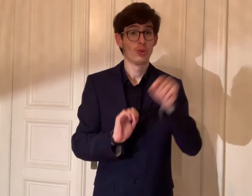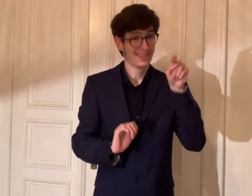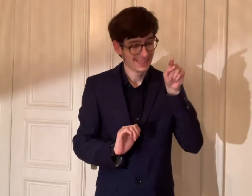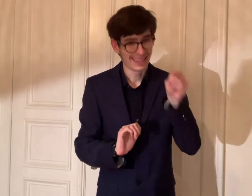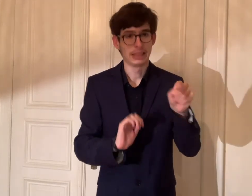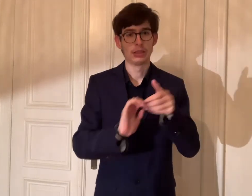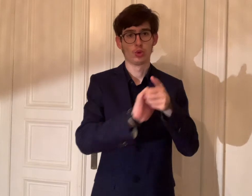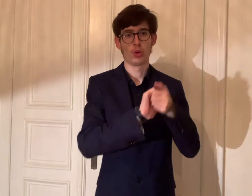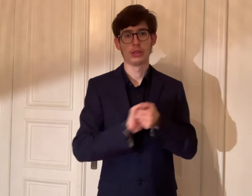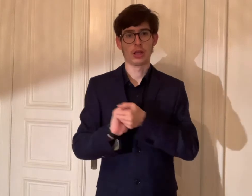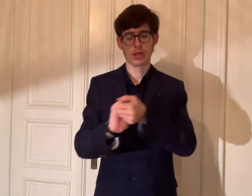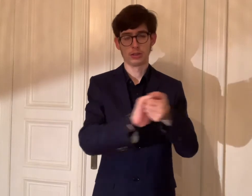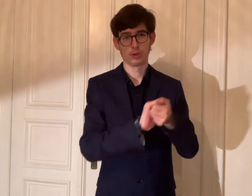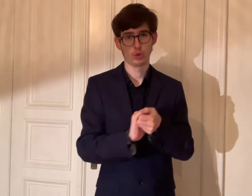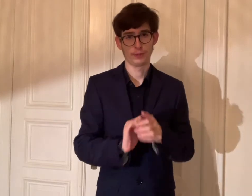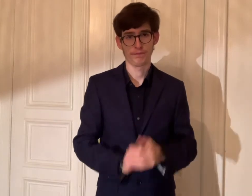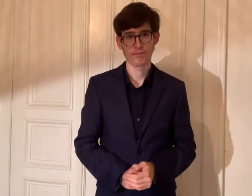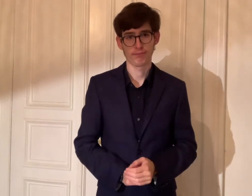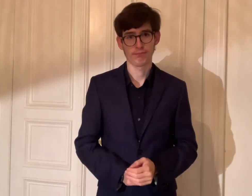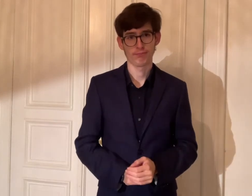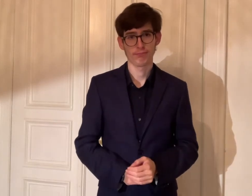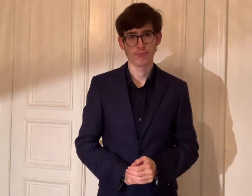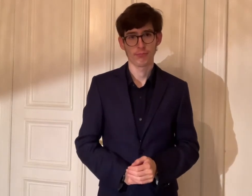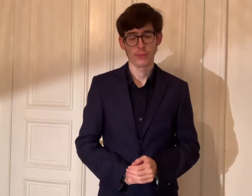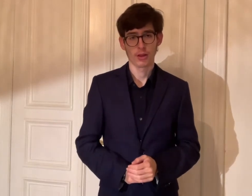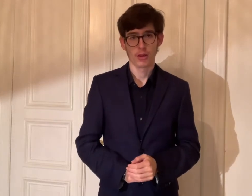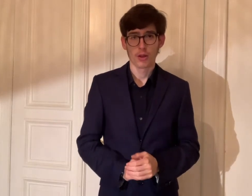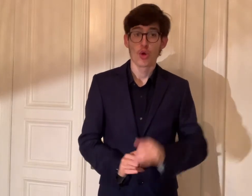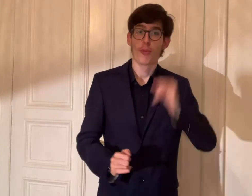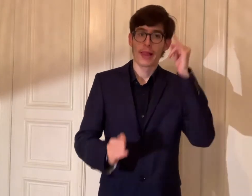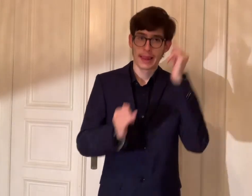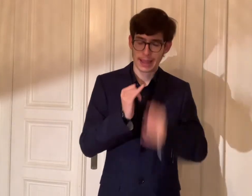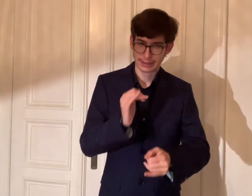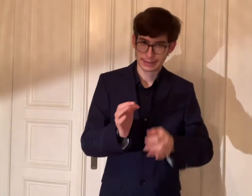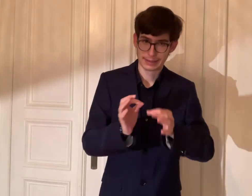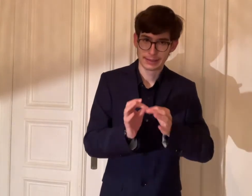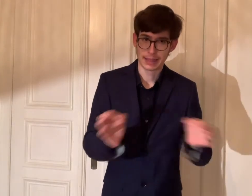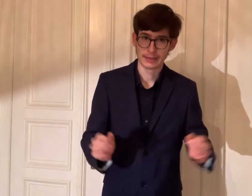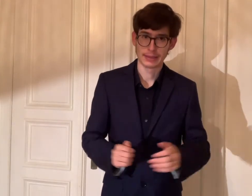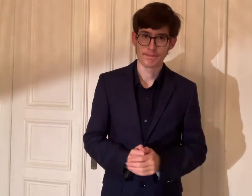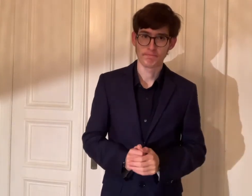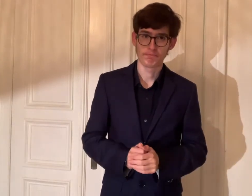Das ist Solidarität. Hier ist mein letzter Satz: